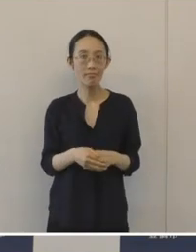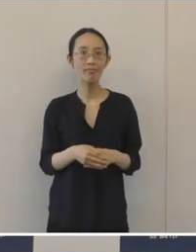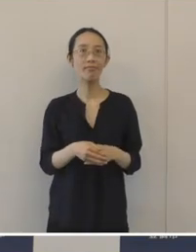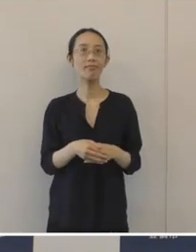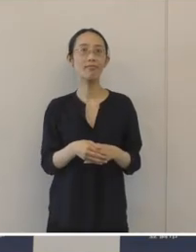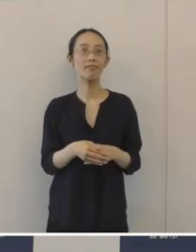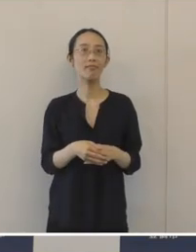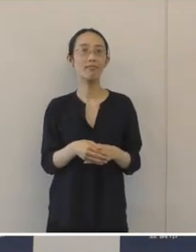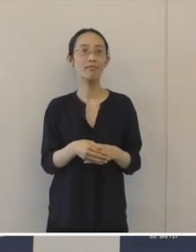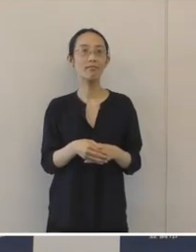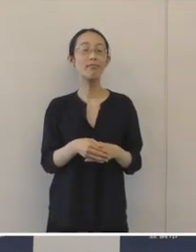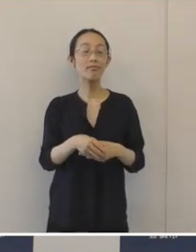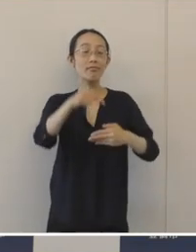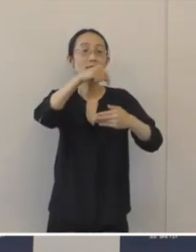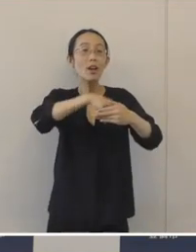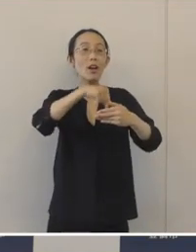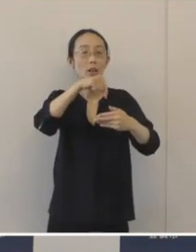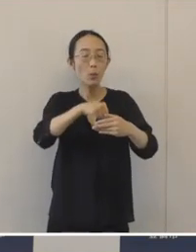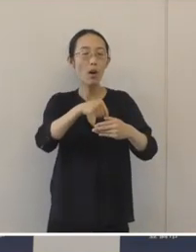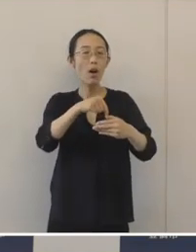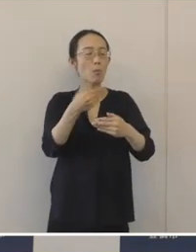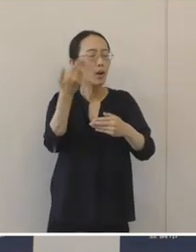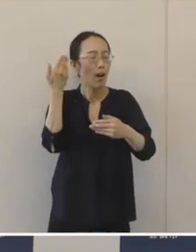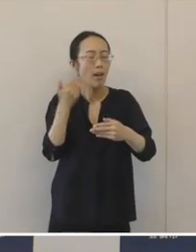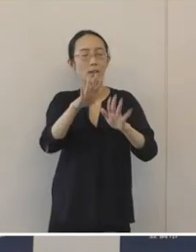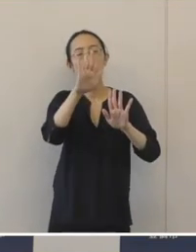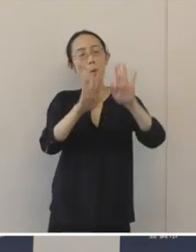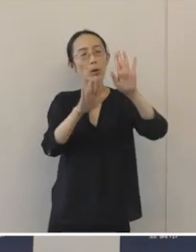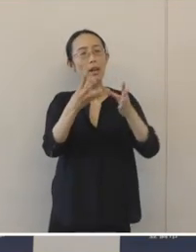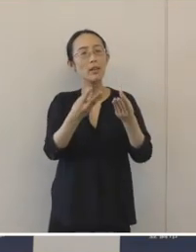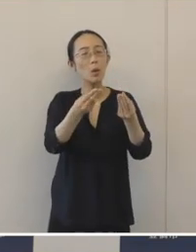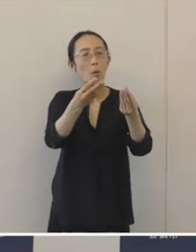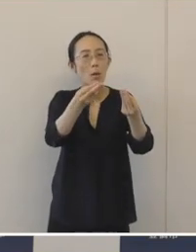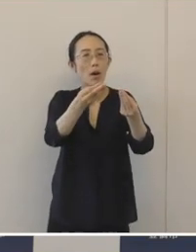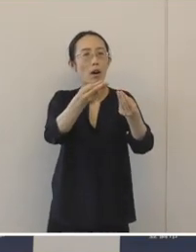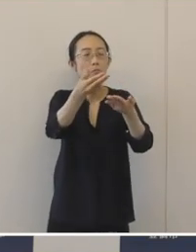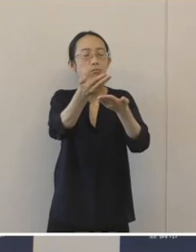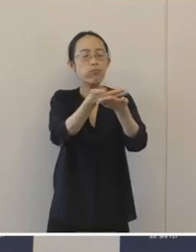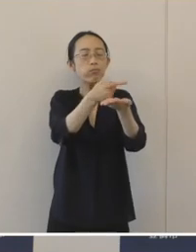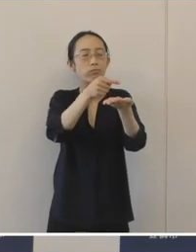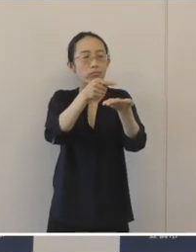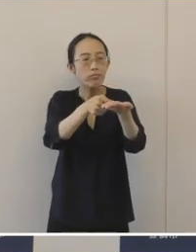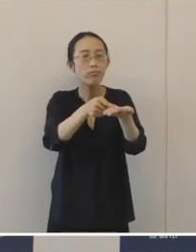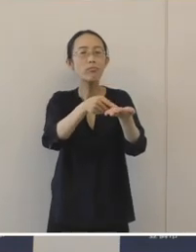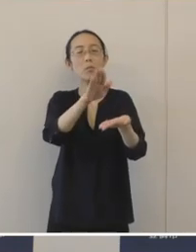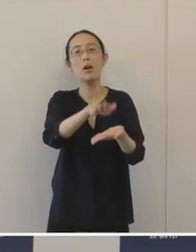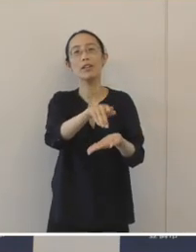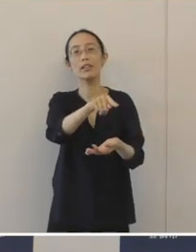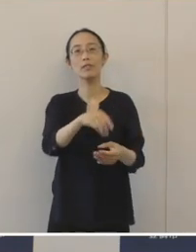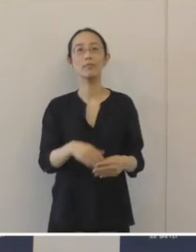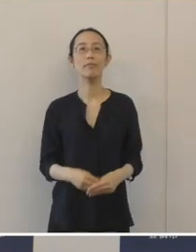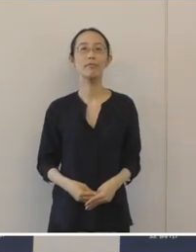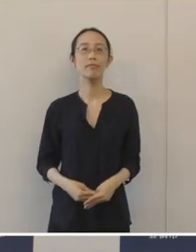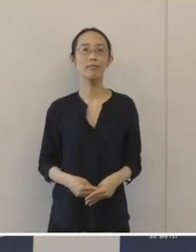中には窯本来の構造が壊れずに、大変よくわかるものもございます。